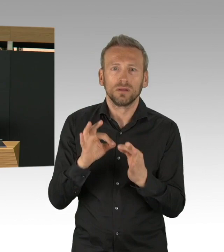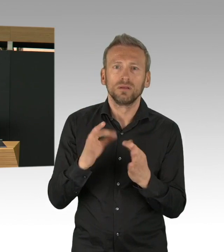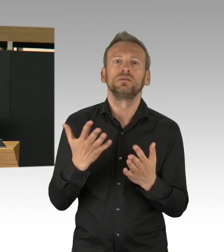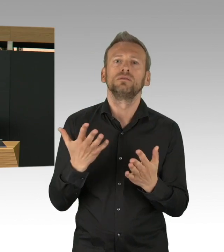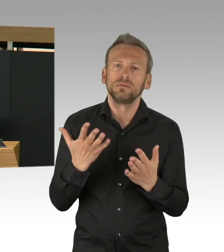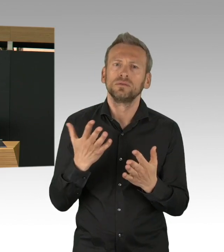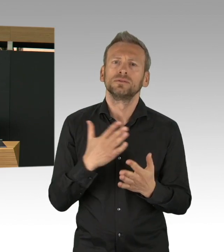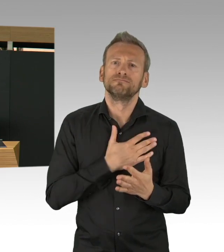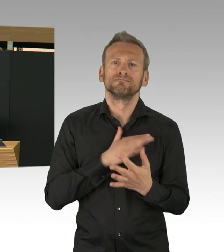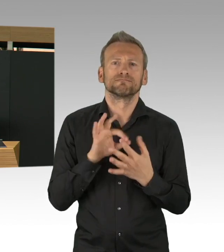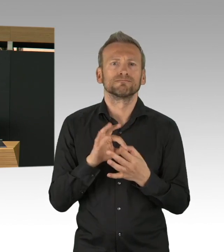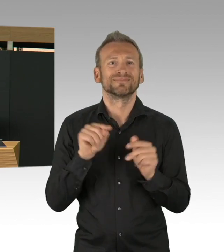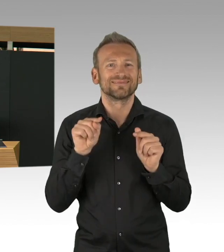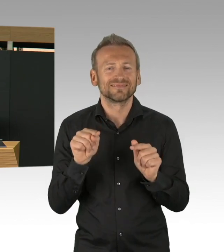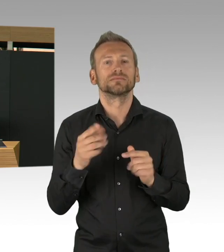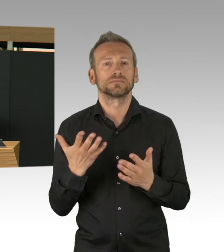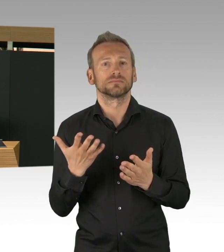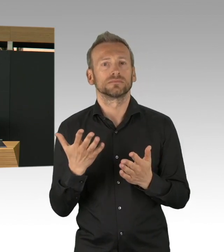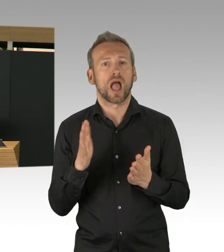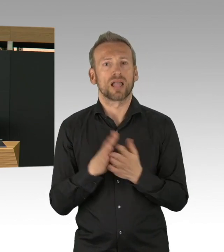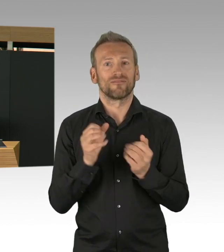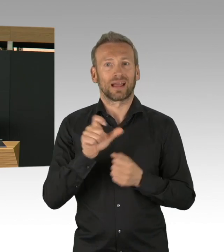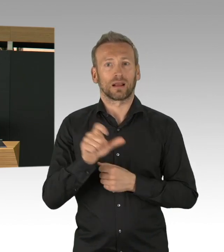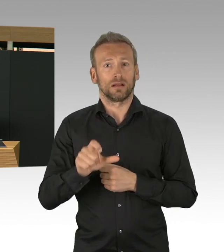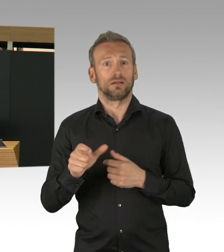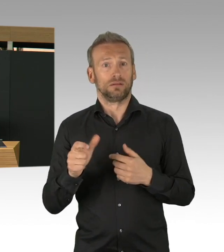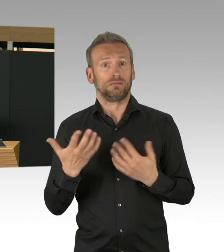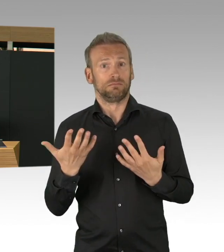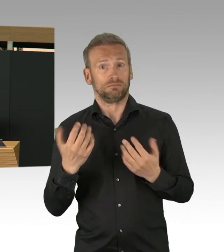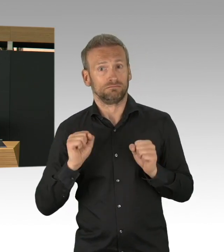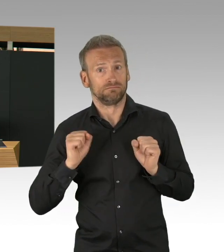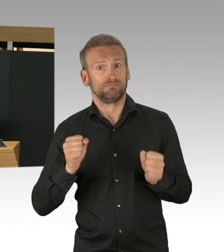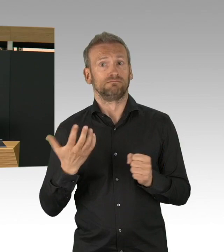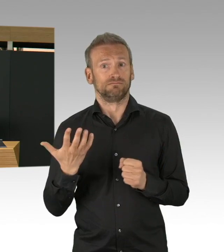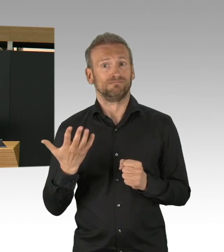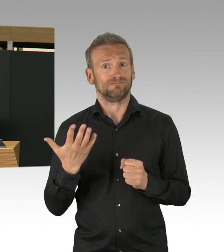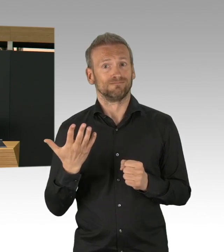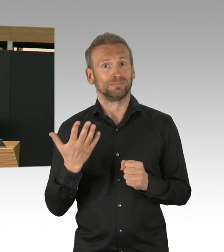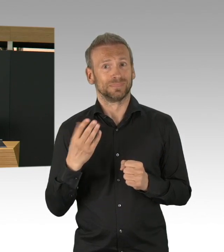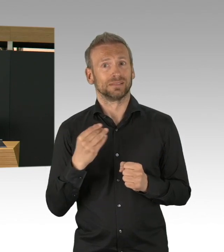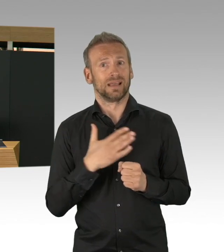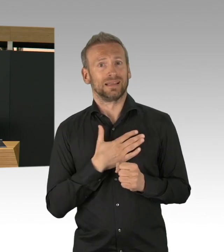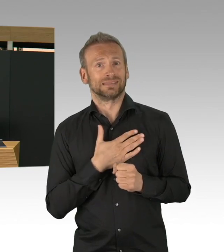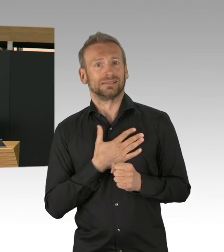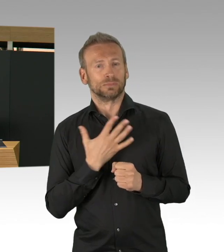haben Sie ganz schnell Regierung und Opposition die Mittel bereit gestellt, herzlichen Dank dafür.